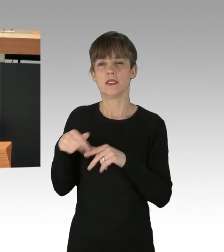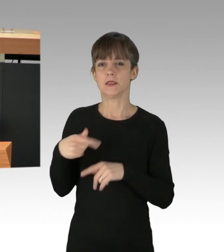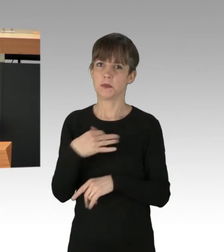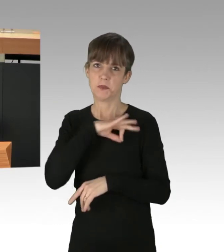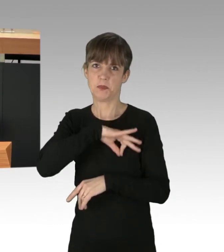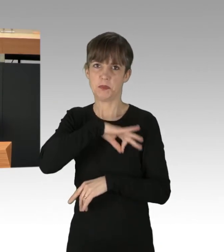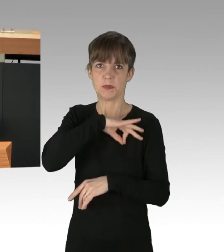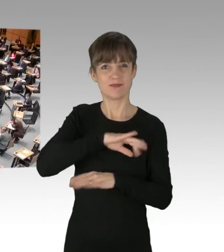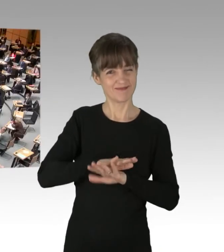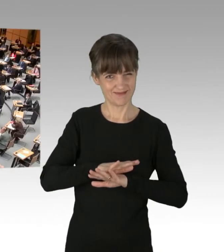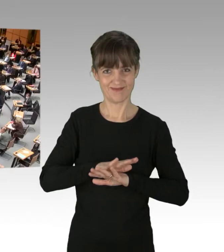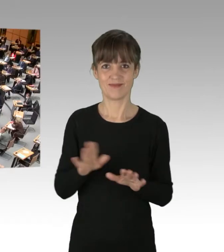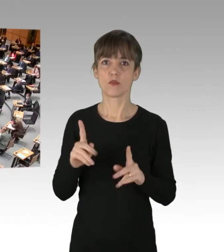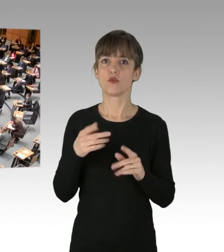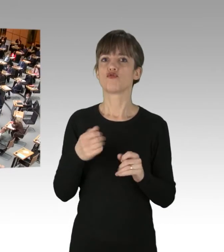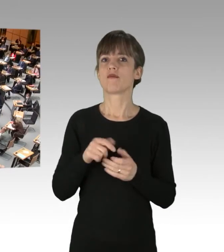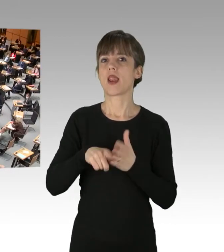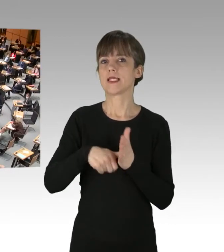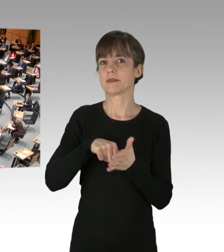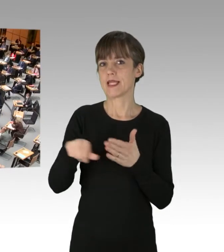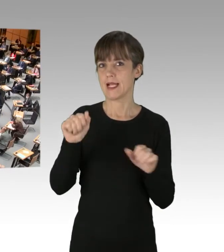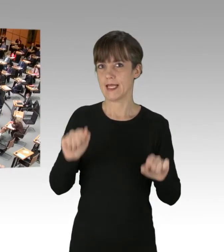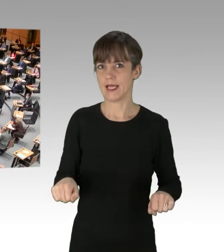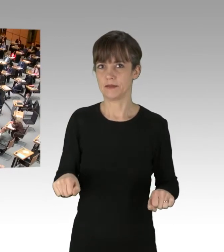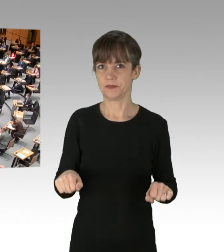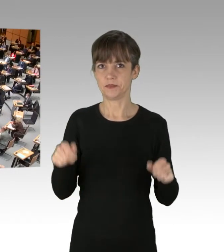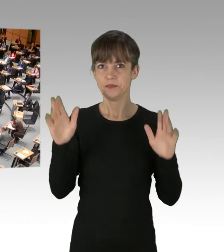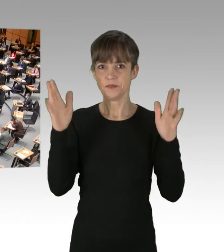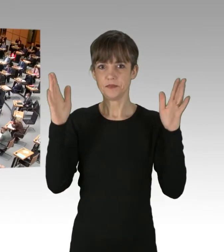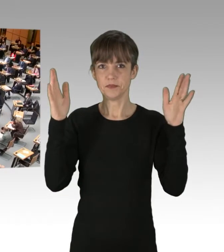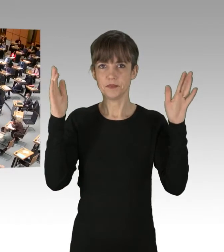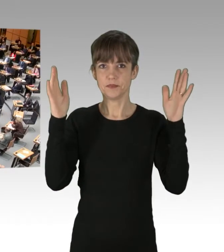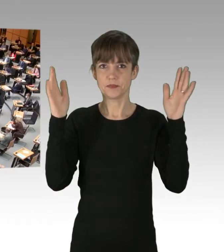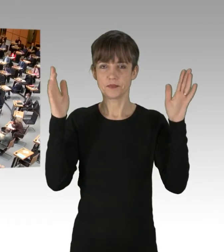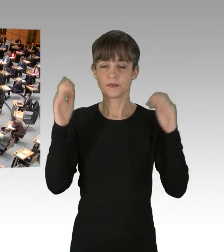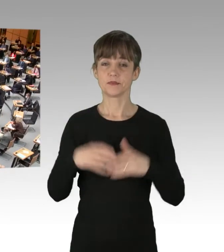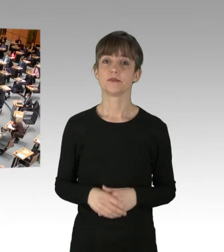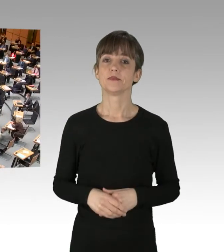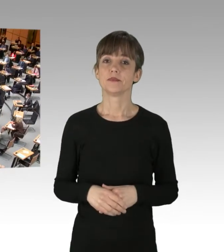(Zwischenruf) ¡Viva el socialismo! (Applaus) (Rednerwechsel) Neben der Energiepolitik